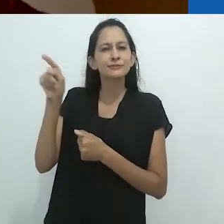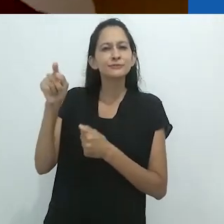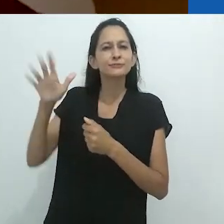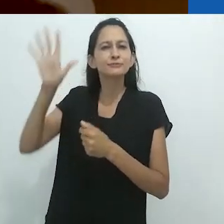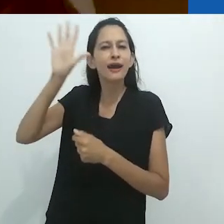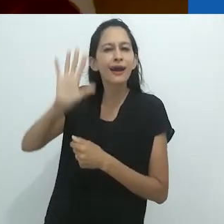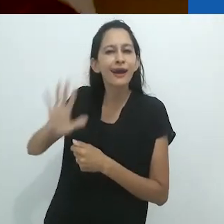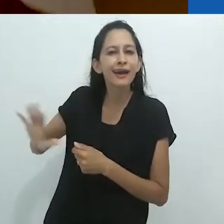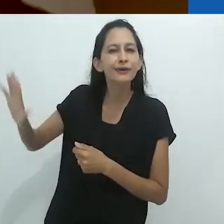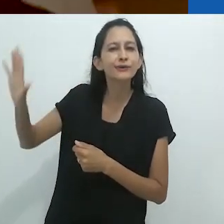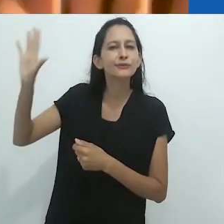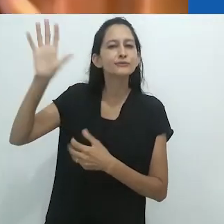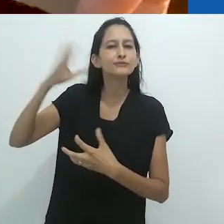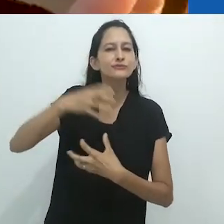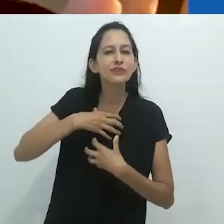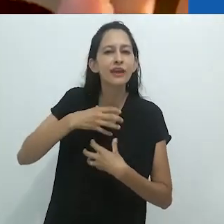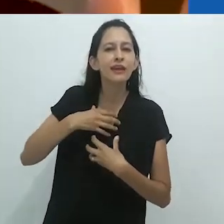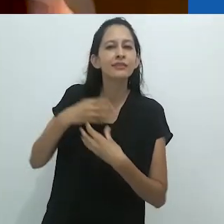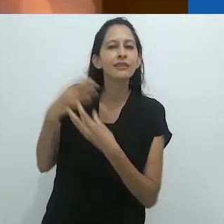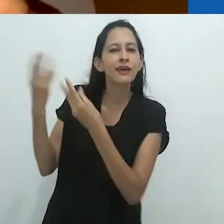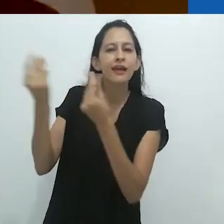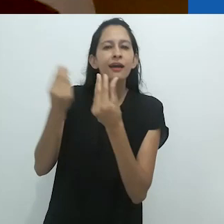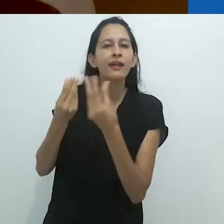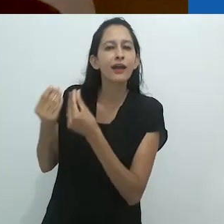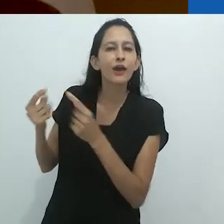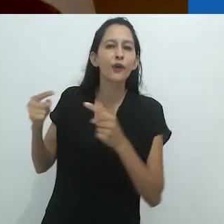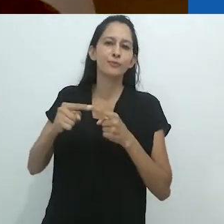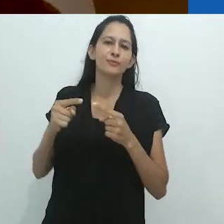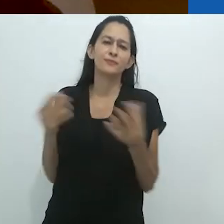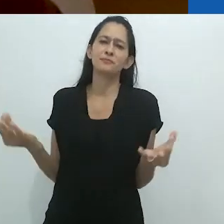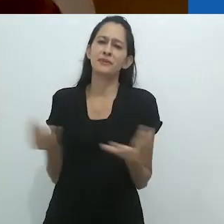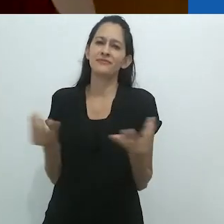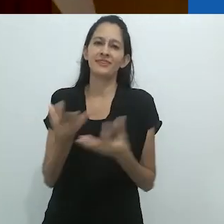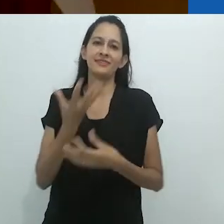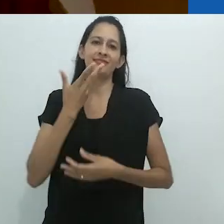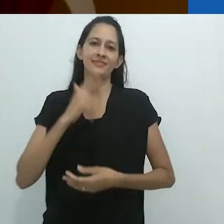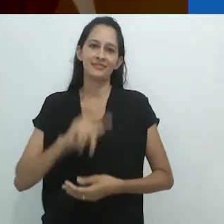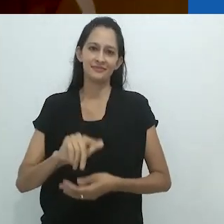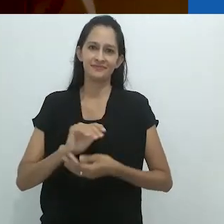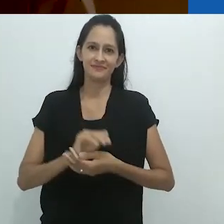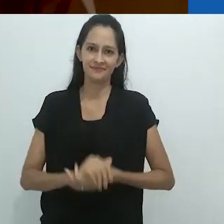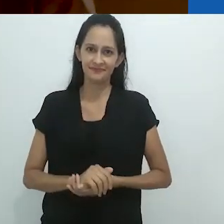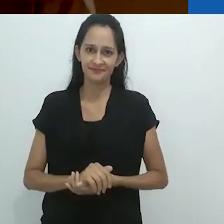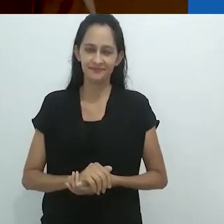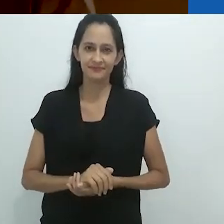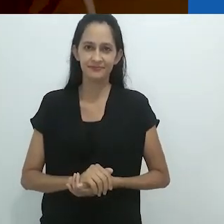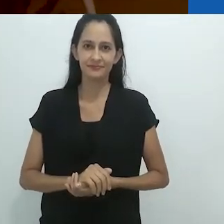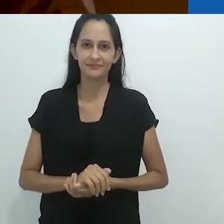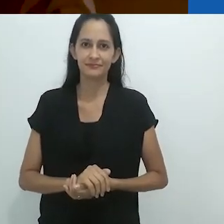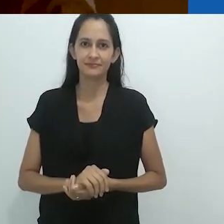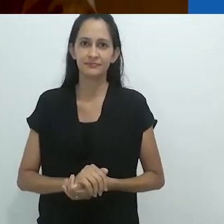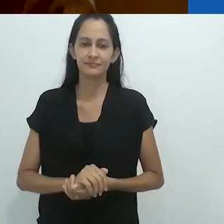Era proto-biopolítico, em um formato para crianças.